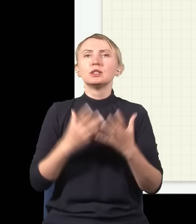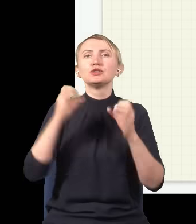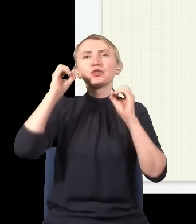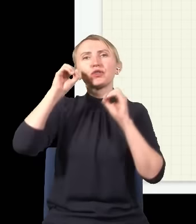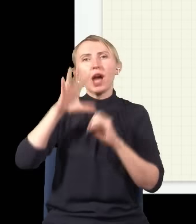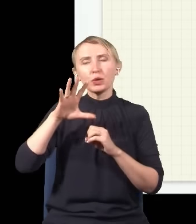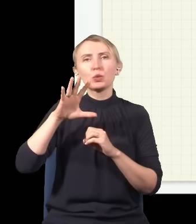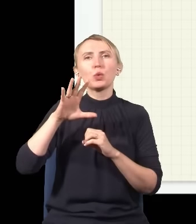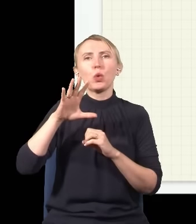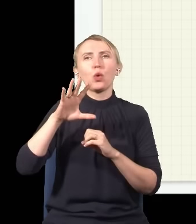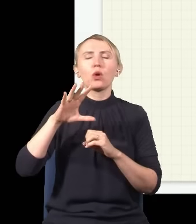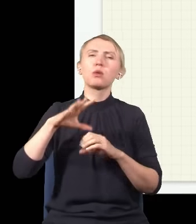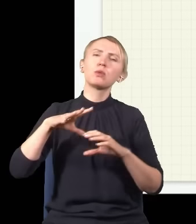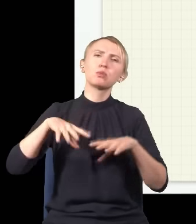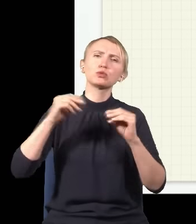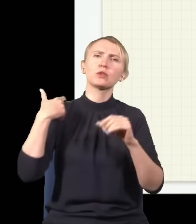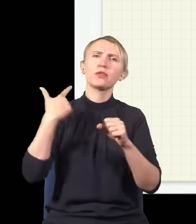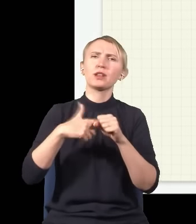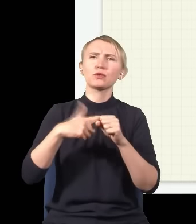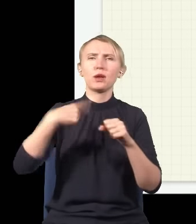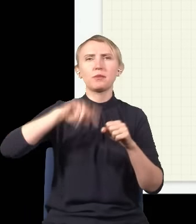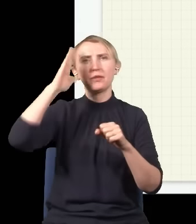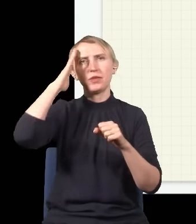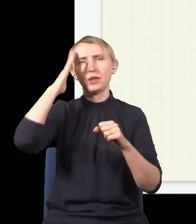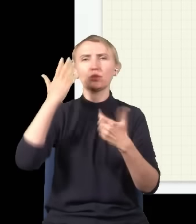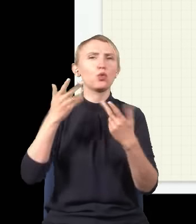co wiemy od mniej więcej początku XX wieku, składa się z niepodzielnych kawałeczków,